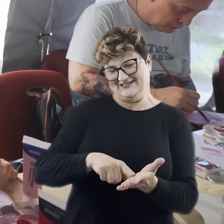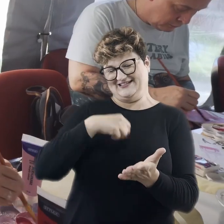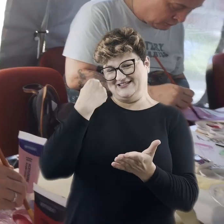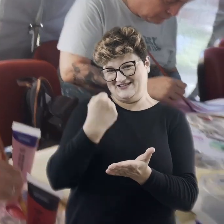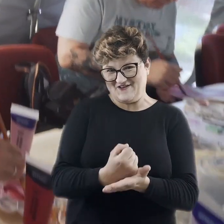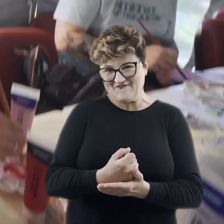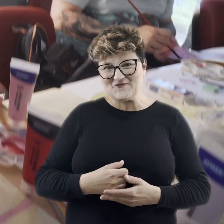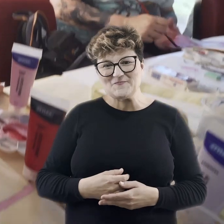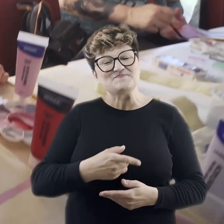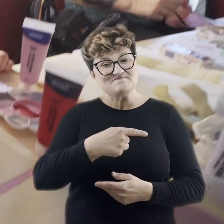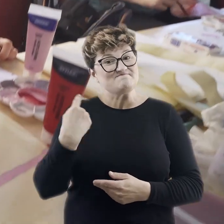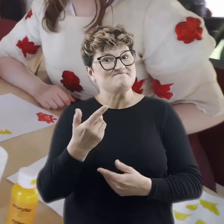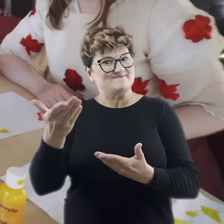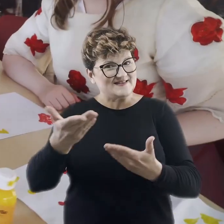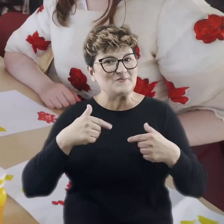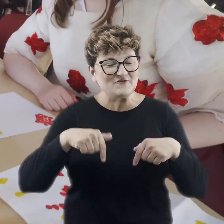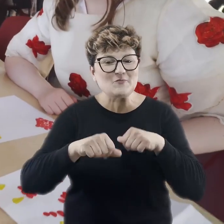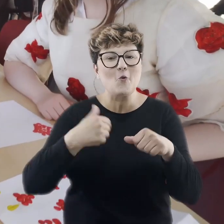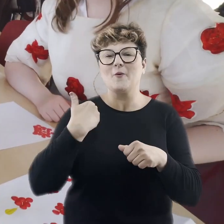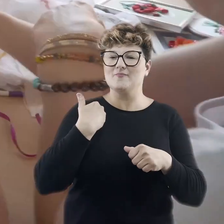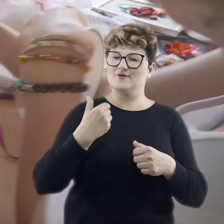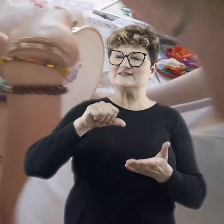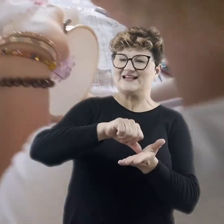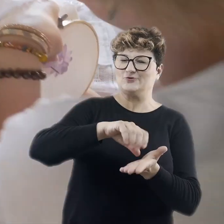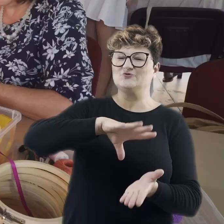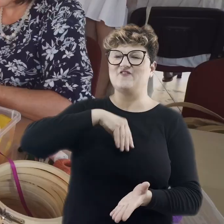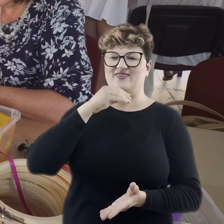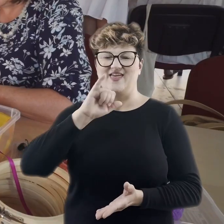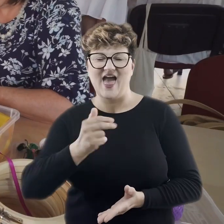W tym roku zaprosiliśmy Państwa do wspaniałych ogrodów wokół Centrum Świętego Jana.